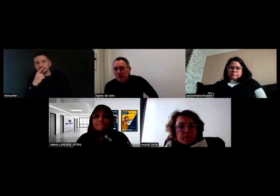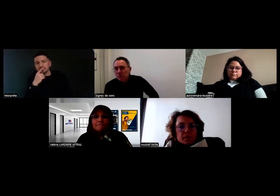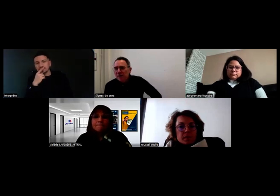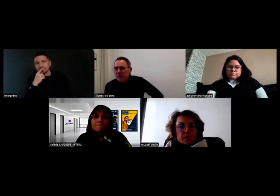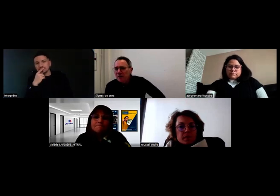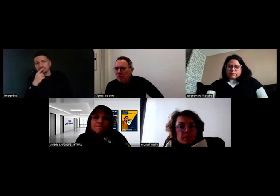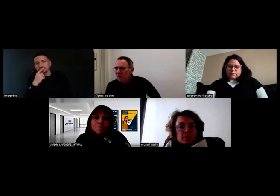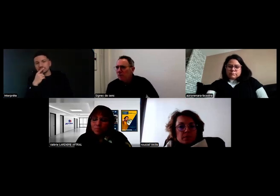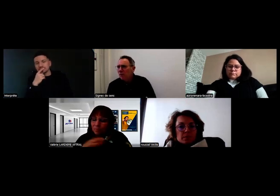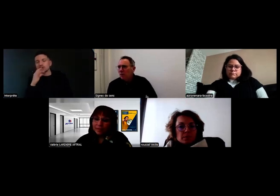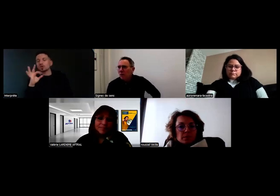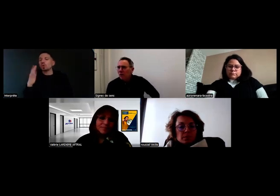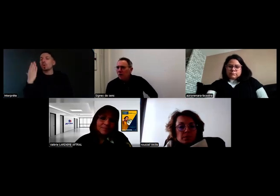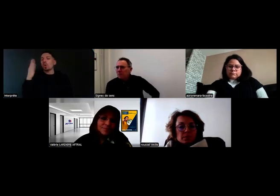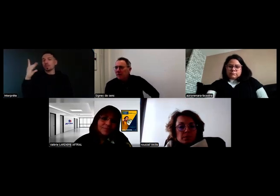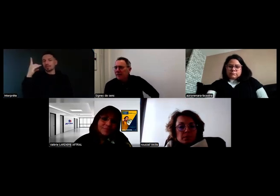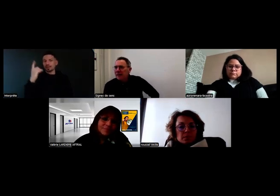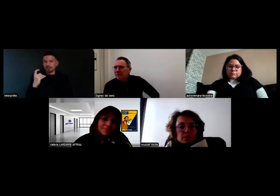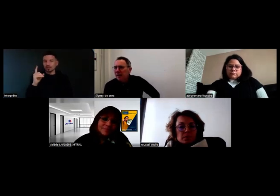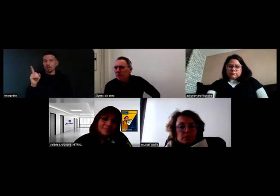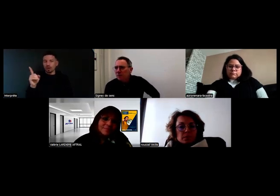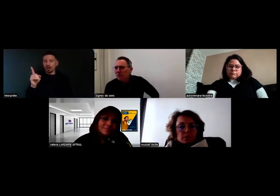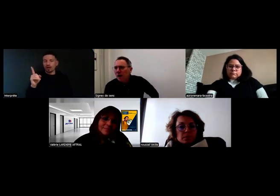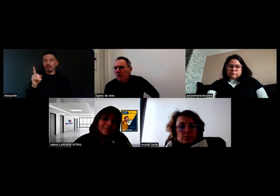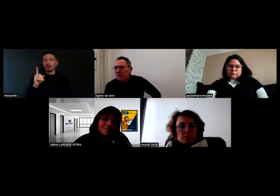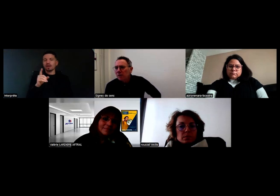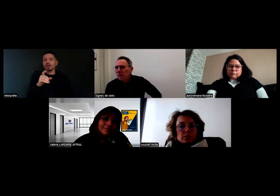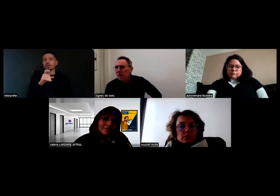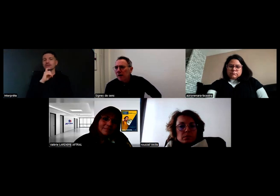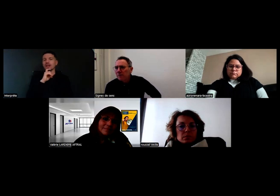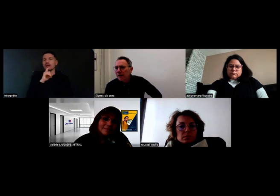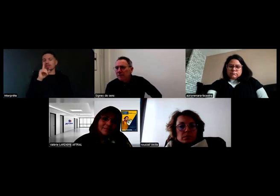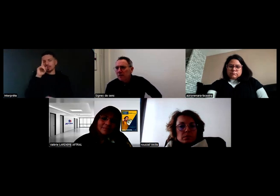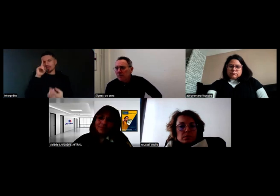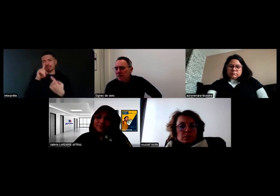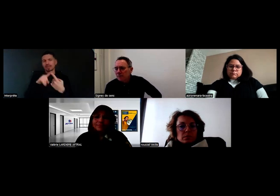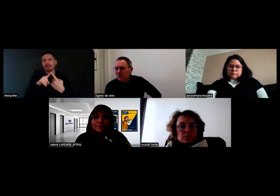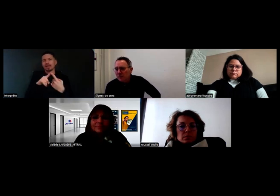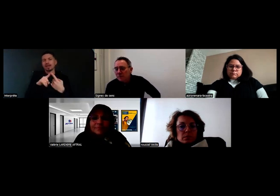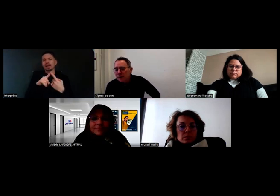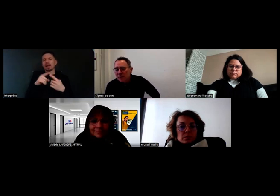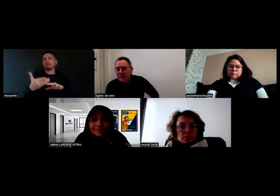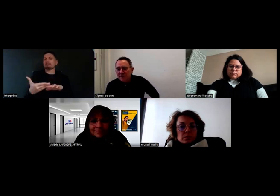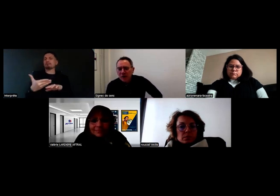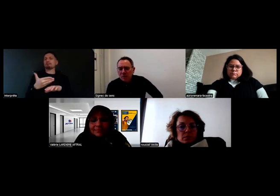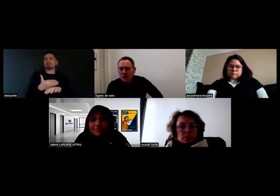Alors oui, il y avait une question à laquelle Valérie a déjà répondu, concernant la pré-évaluation, donc la PECF.